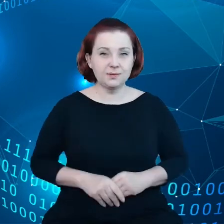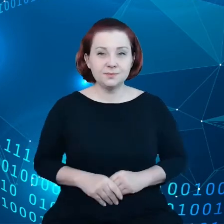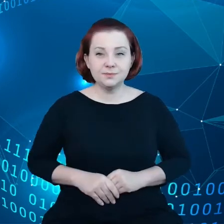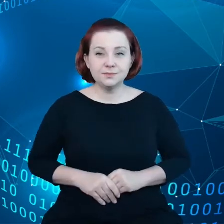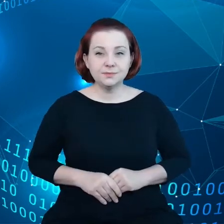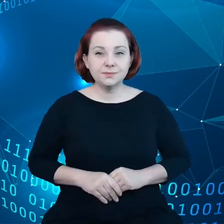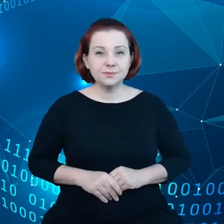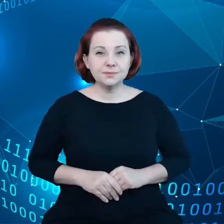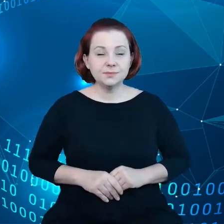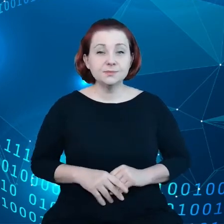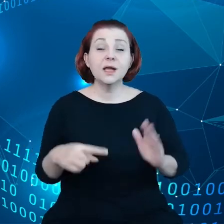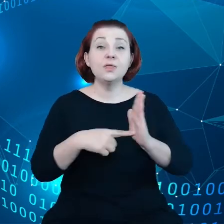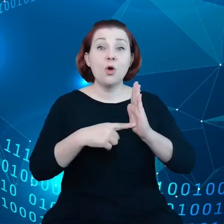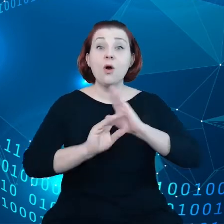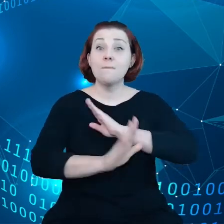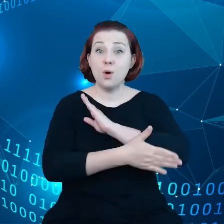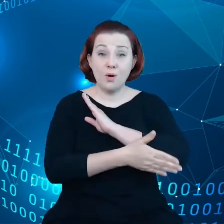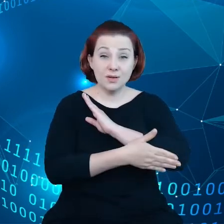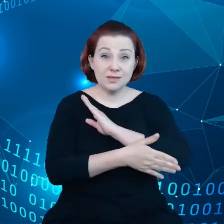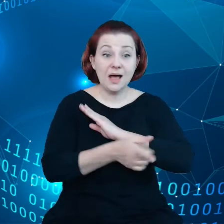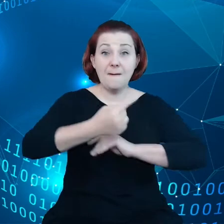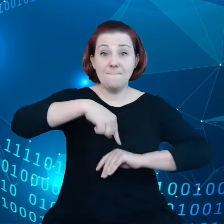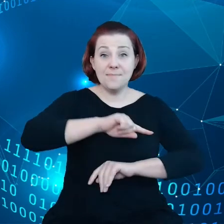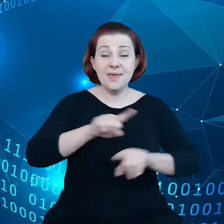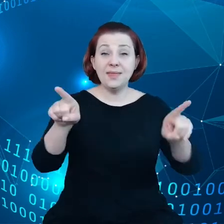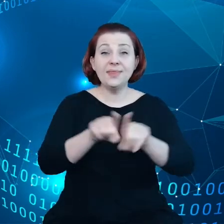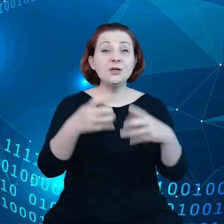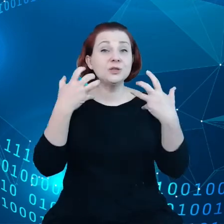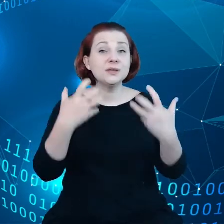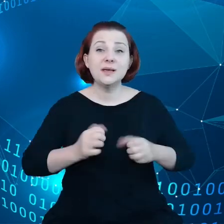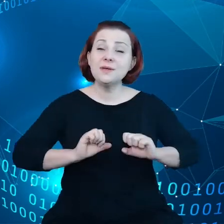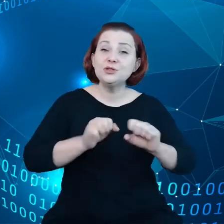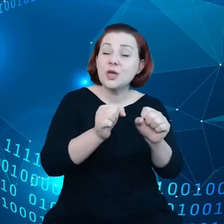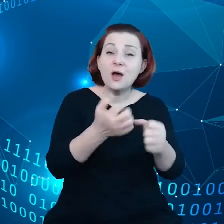Na tym fundamencie chcemy również działać, korzystając z narzędzi, które